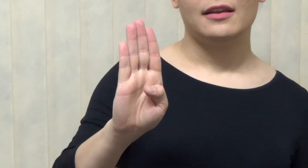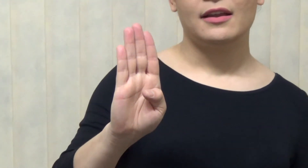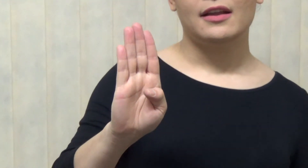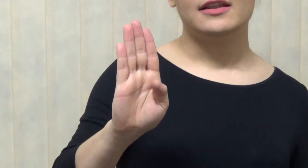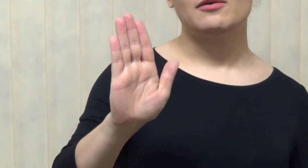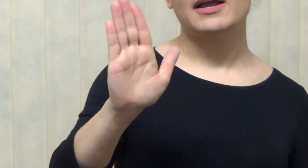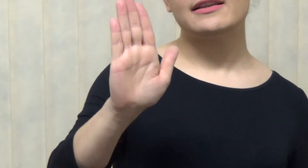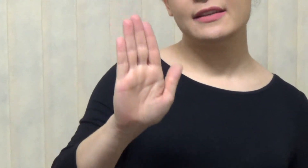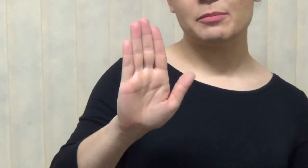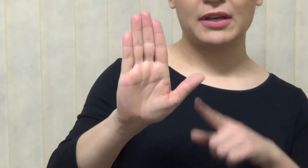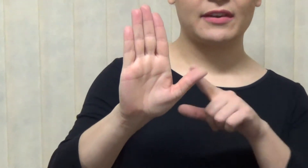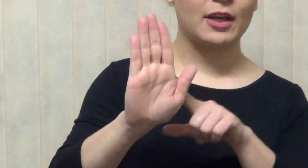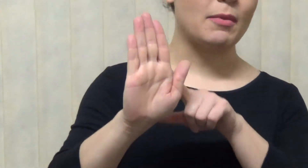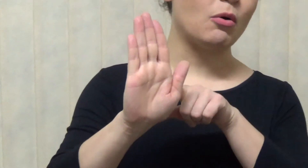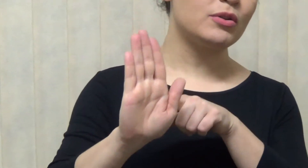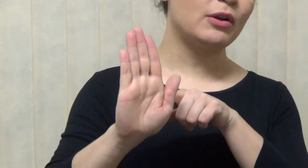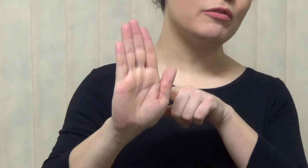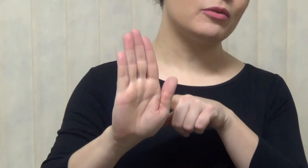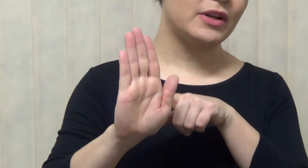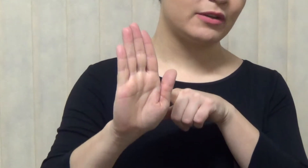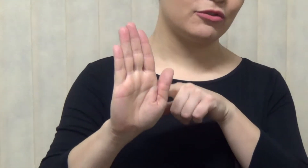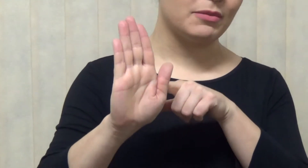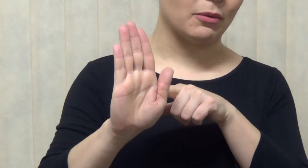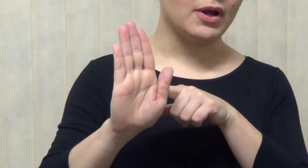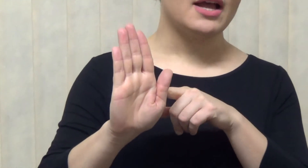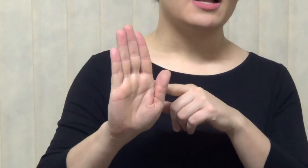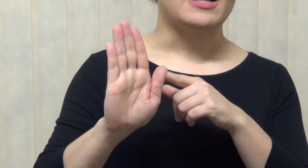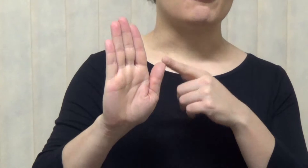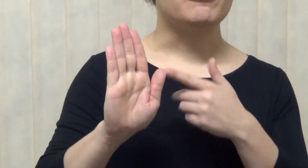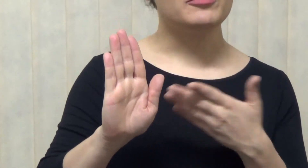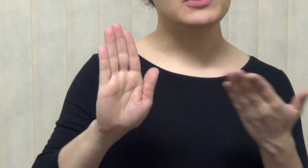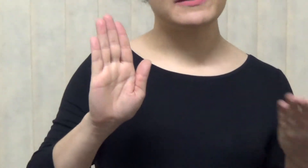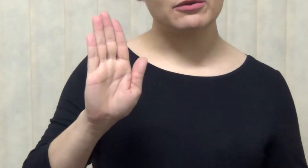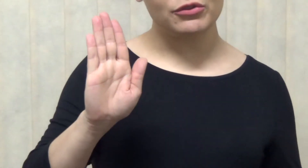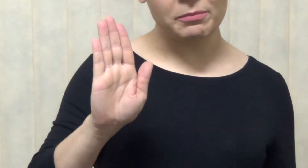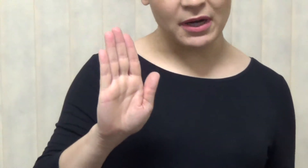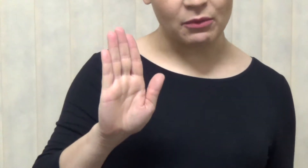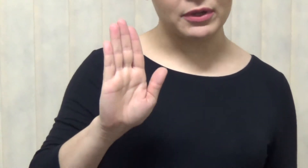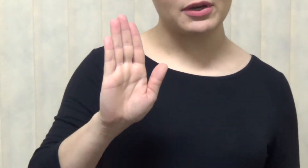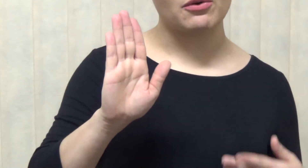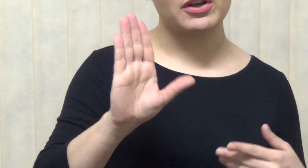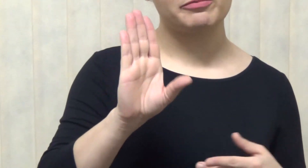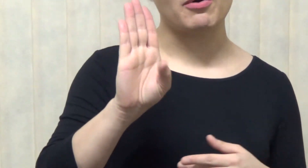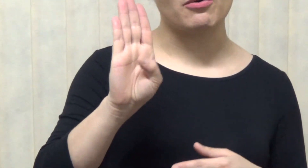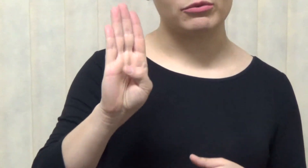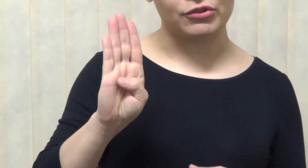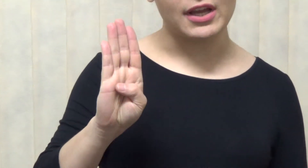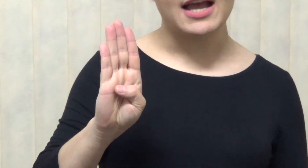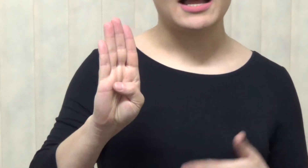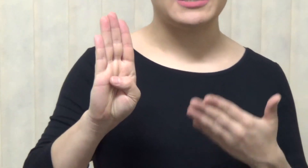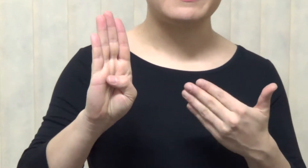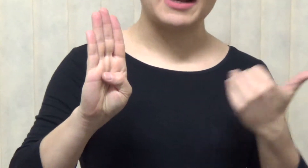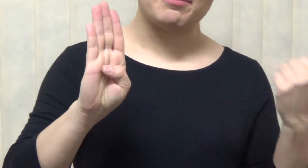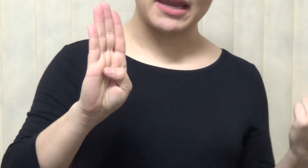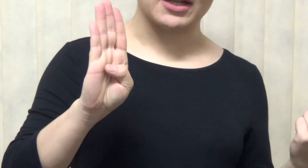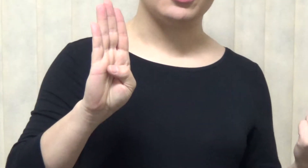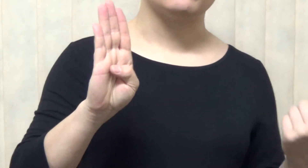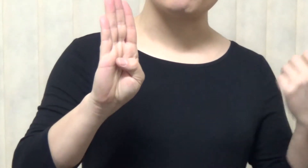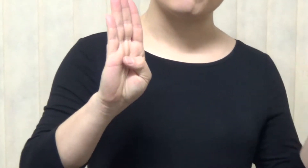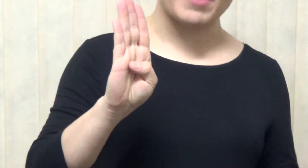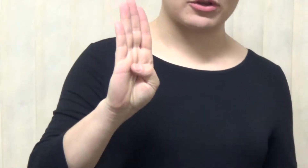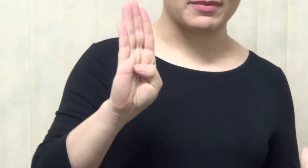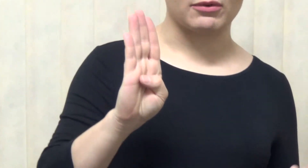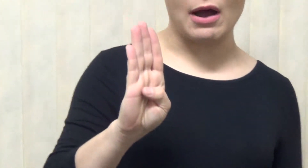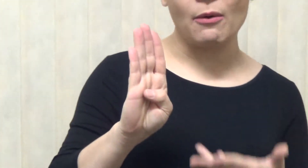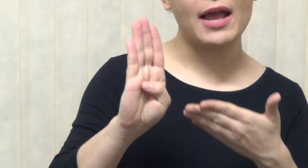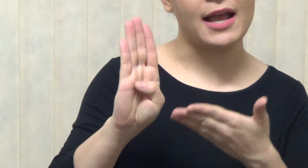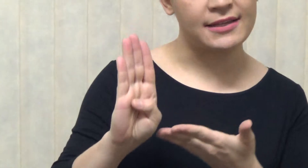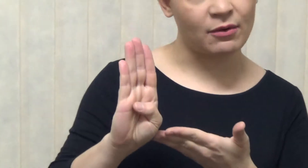é assim, essa é uma outra configuração de mão, a configuração de mão que corresponde à letra B no Alfabeto Manual